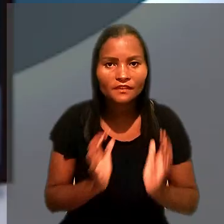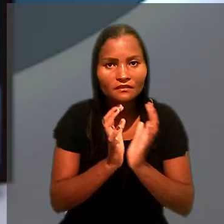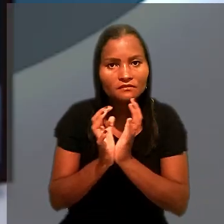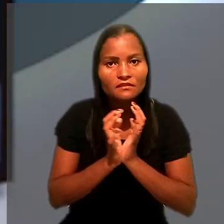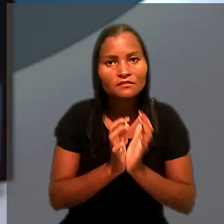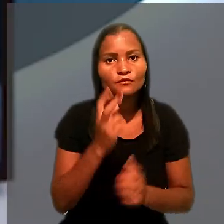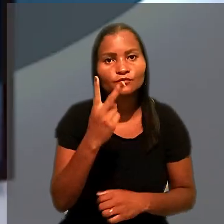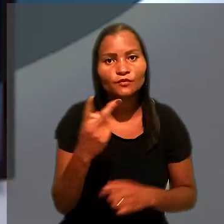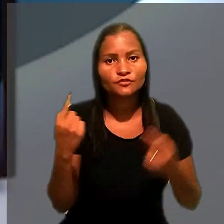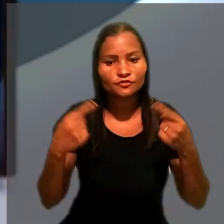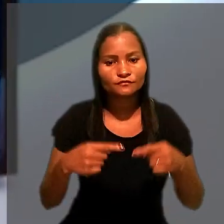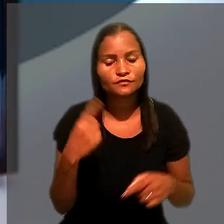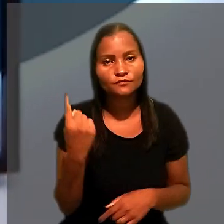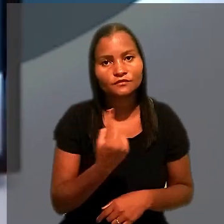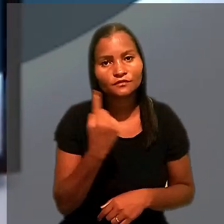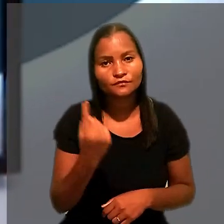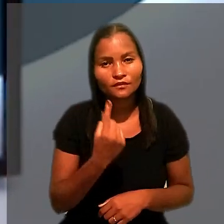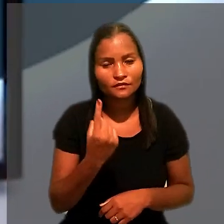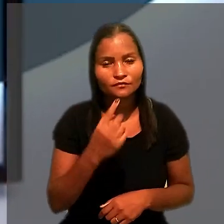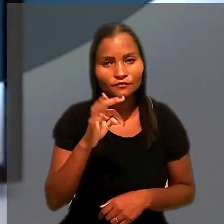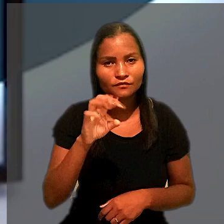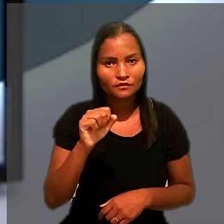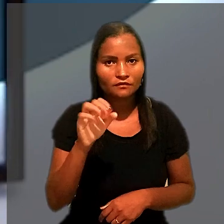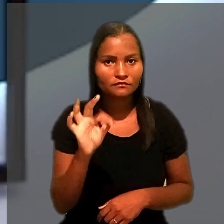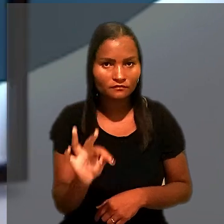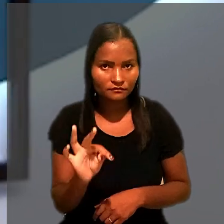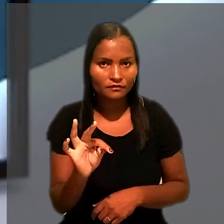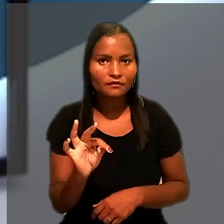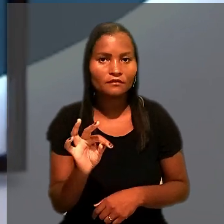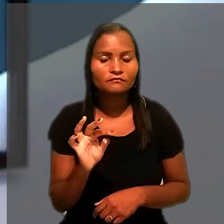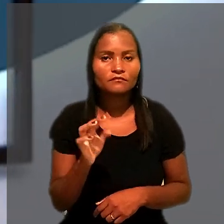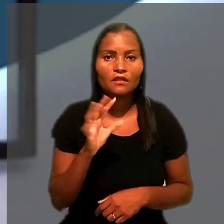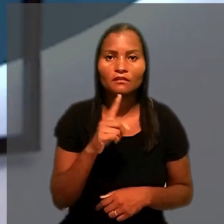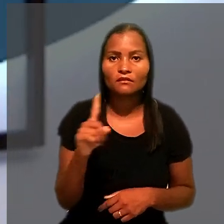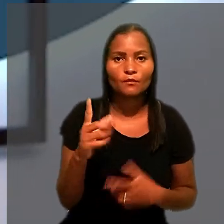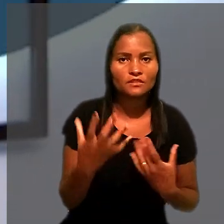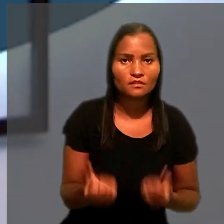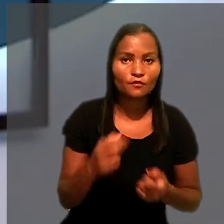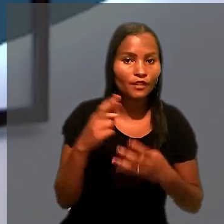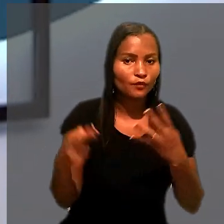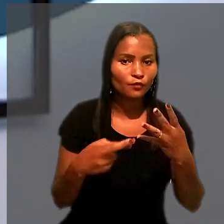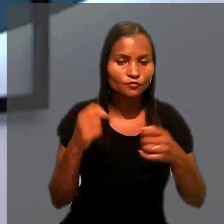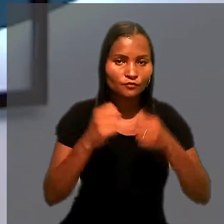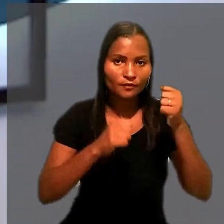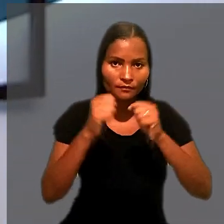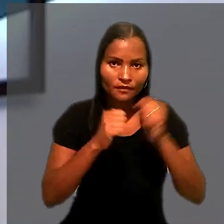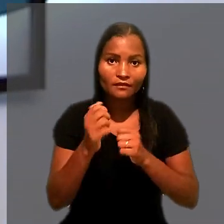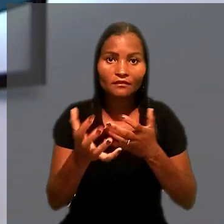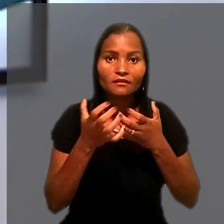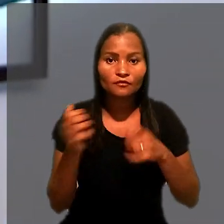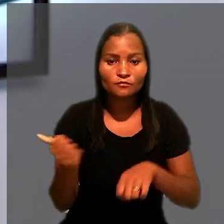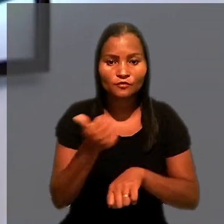A Seção 2 de Dissídios Individuais do TST rejeitou recursos de uma empresa que pretendia substituir o bloqueio de dinheiro